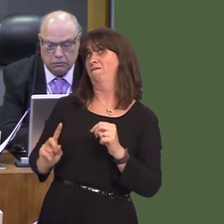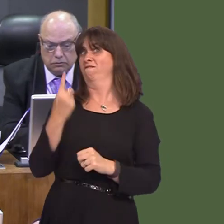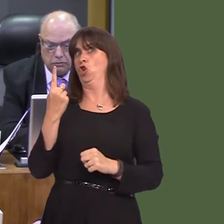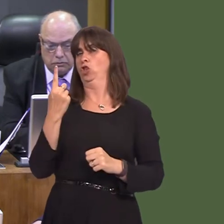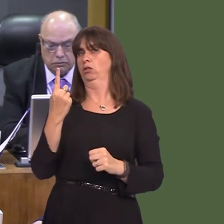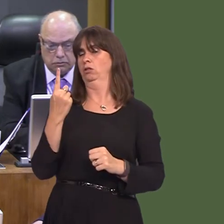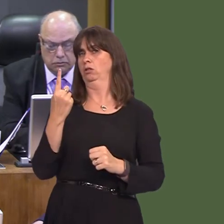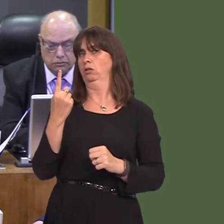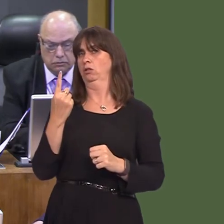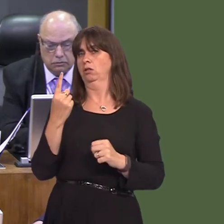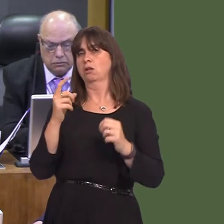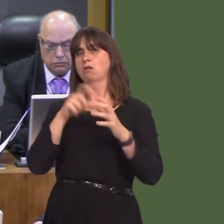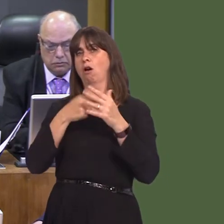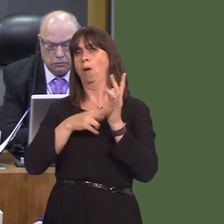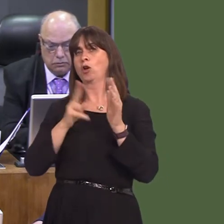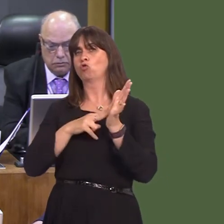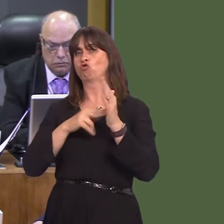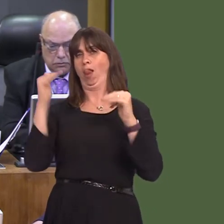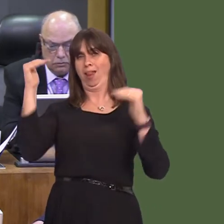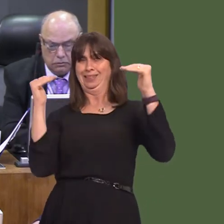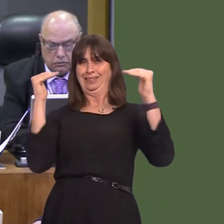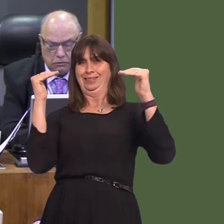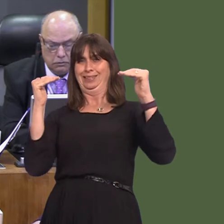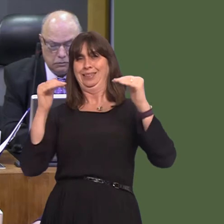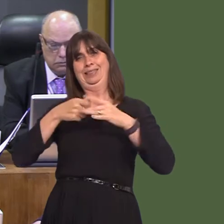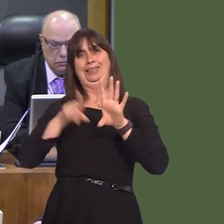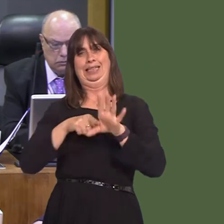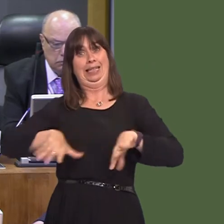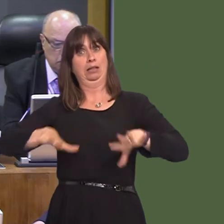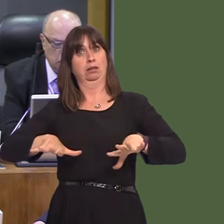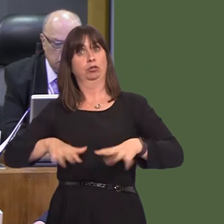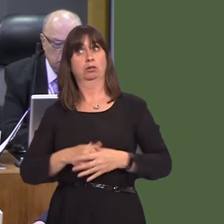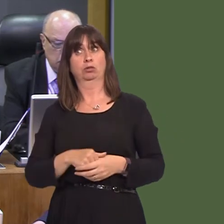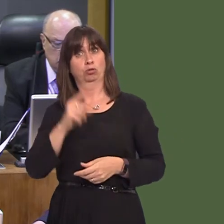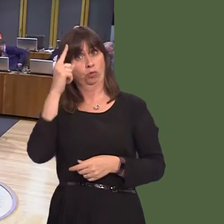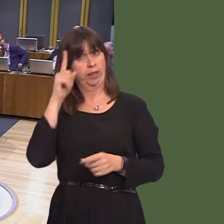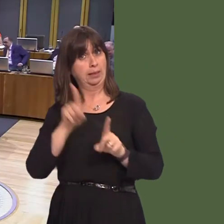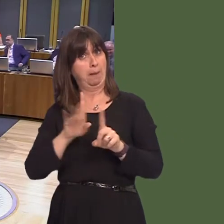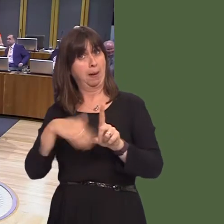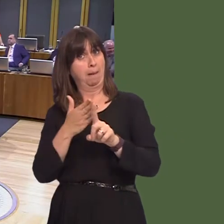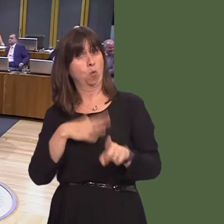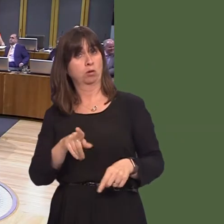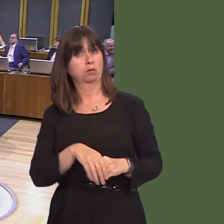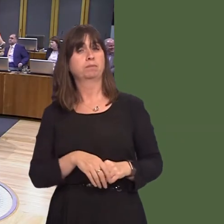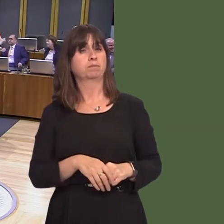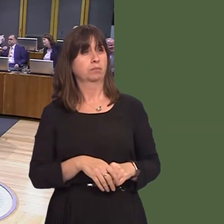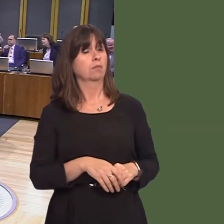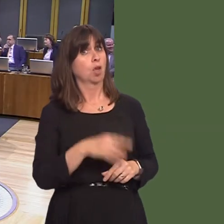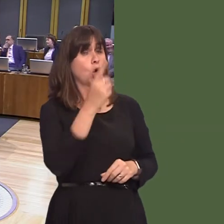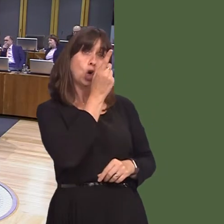capital city in the UK. I wonder if you share this type of ambition. Carwyn Jones AM: I think it's hugely ambitious. I think it's something that is potentially